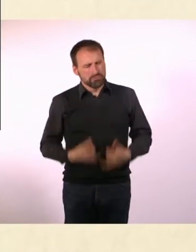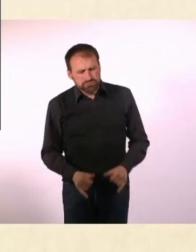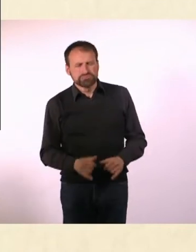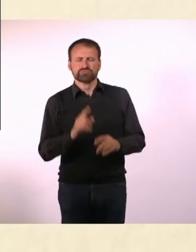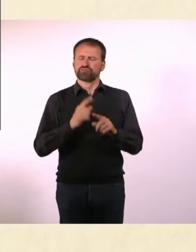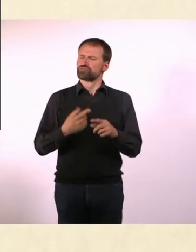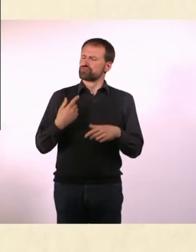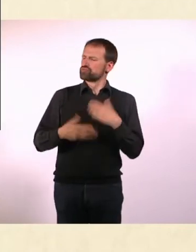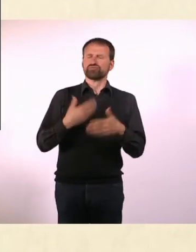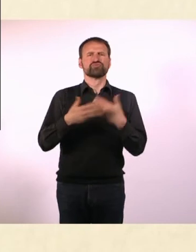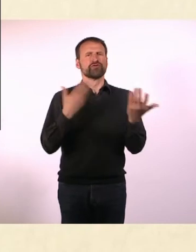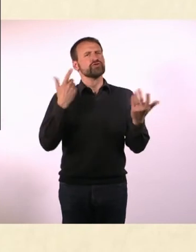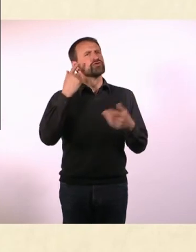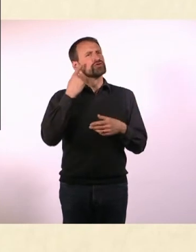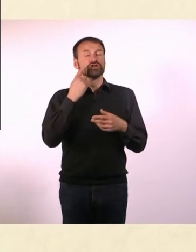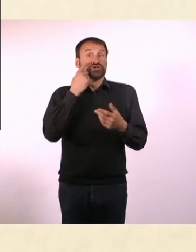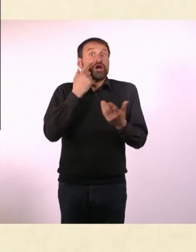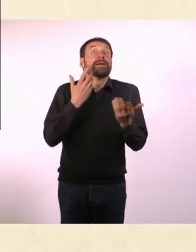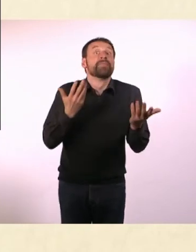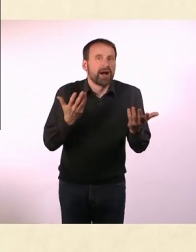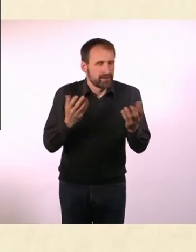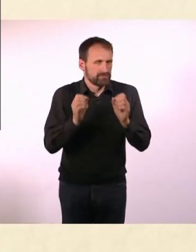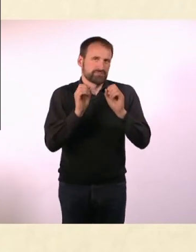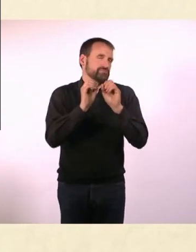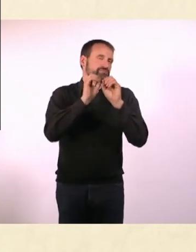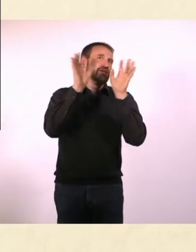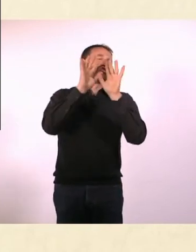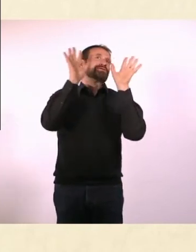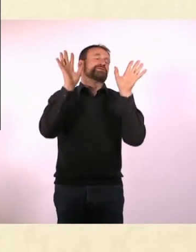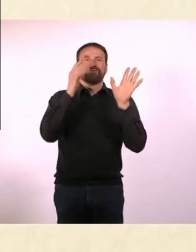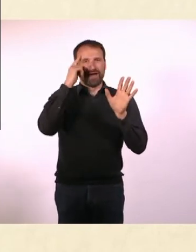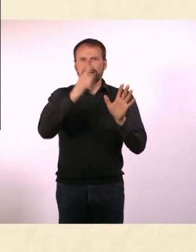Der wird geboren und weiß, wie er sich in einem sozialen Umfeld zu verhalten hat.